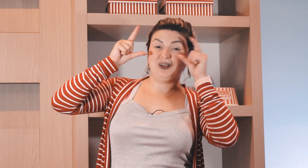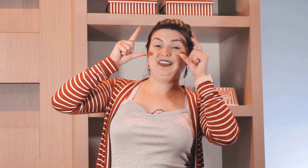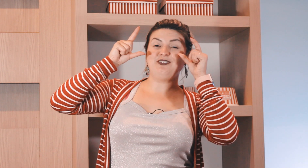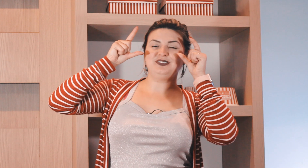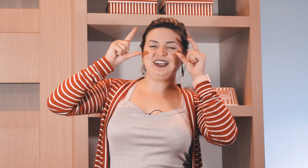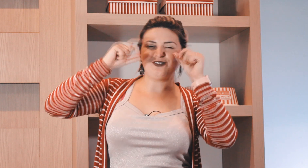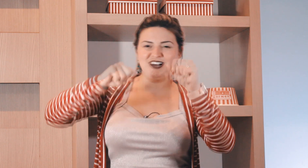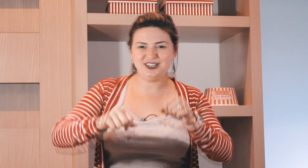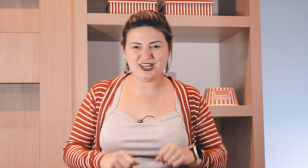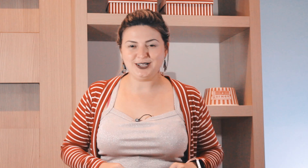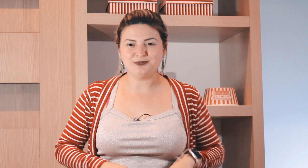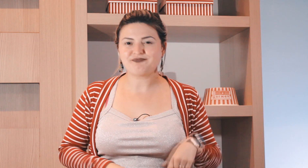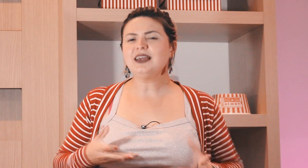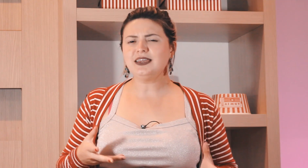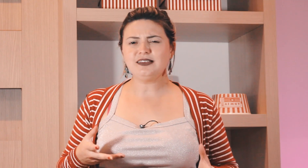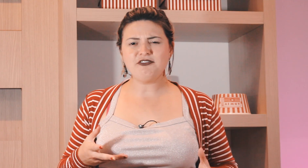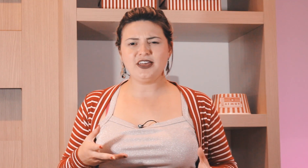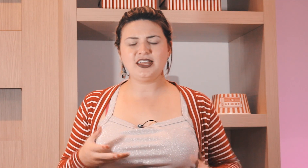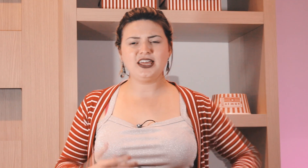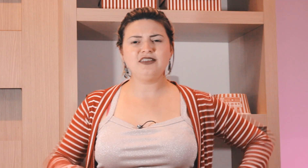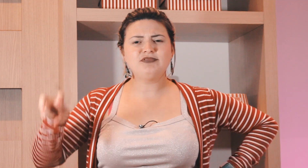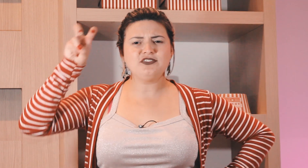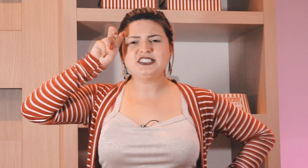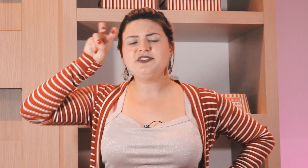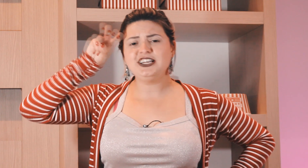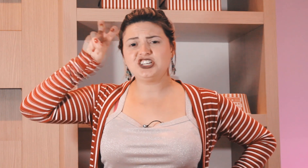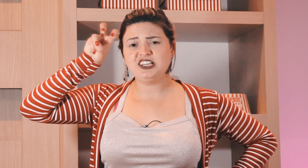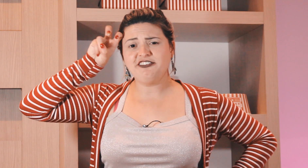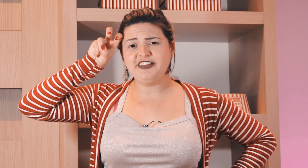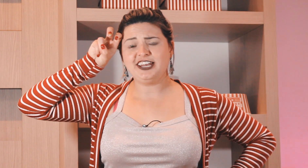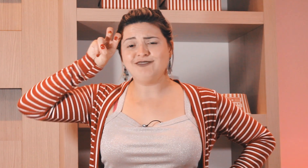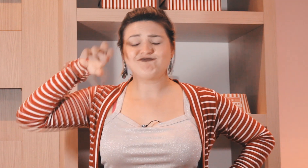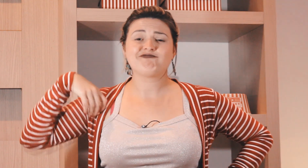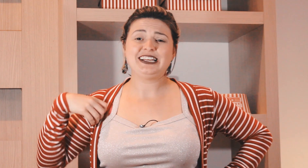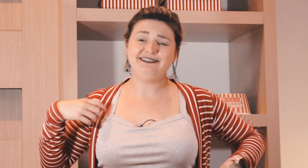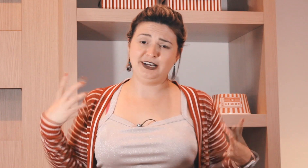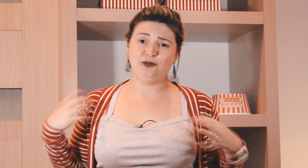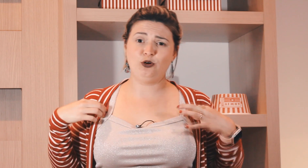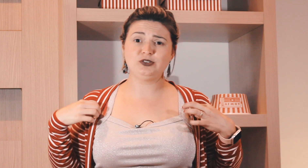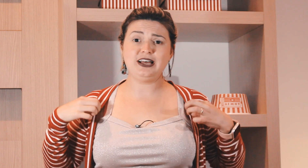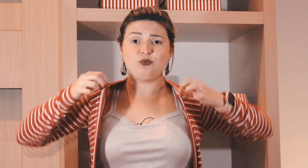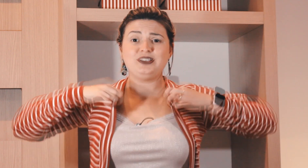e nem consegue acordar direito e a quinta-feira em? o que você faz de quinta-feira ?então vou usar